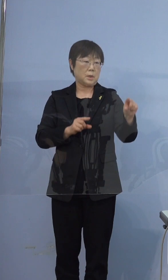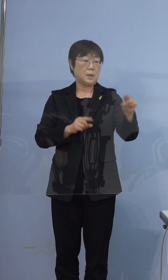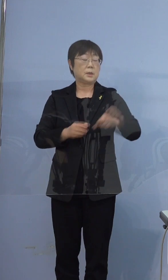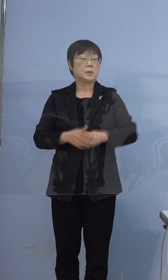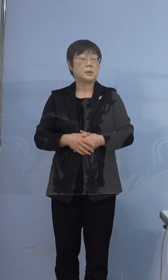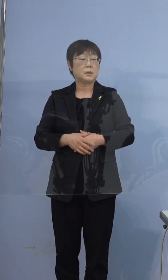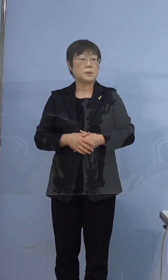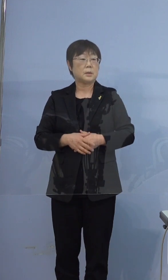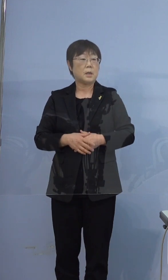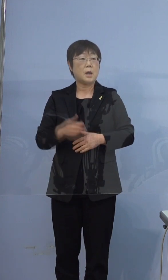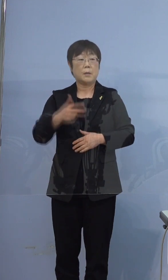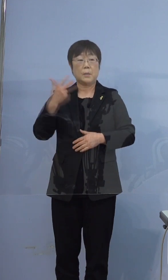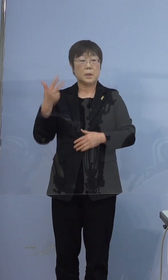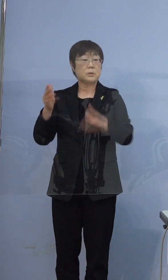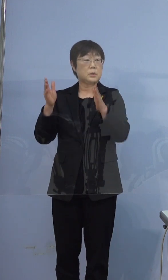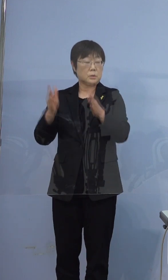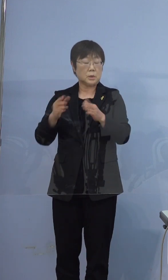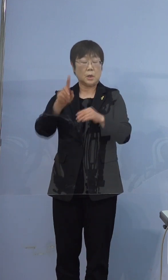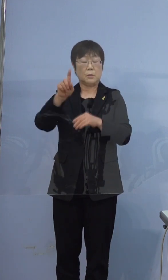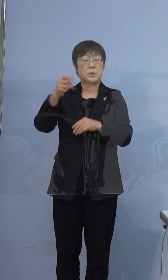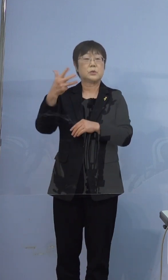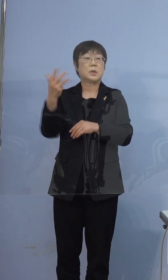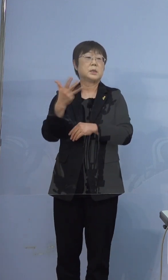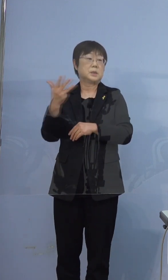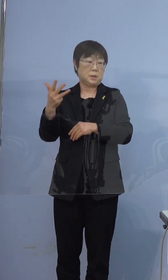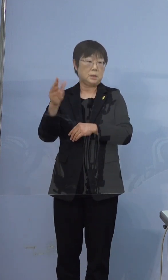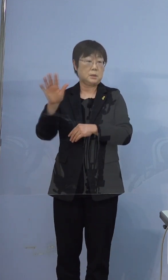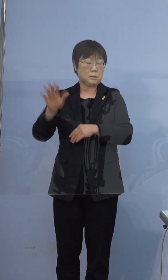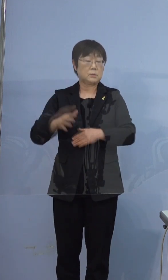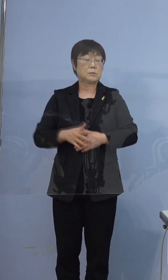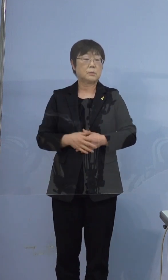ちなみに前の1週間は18人です